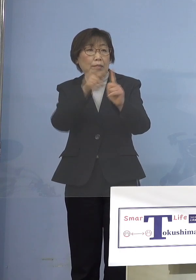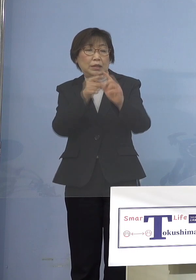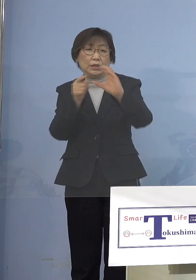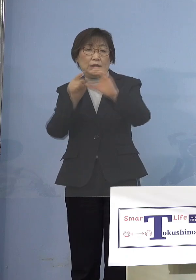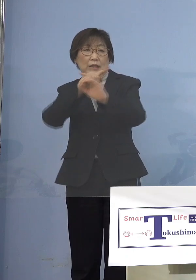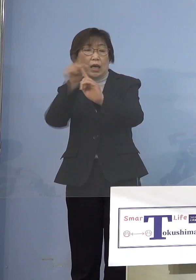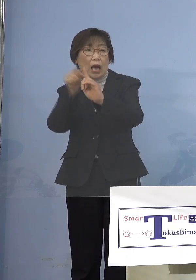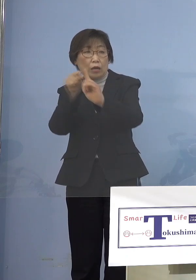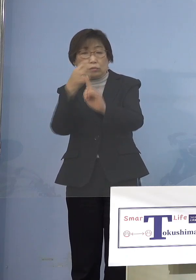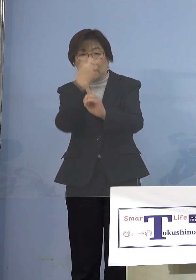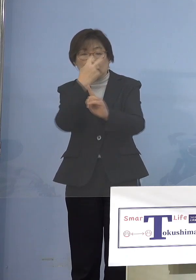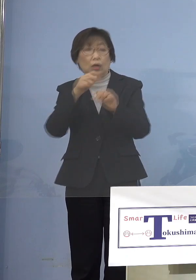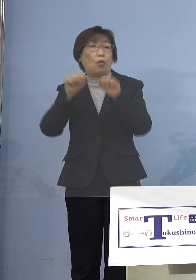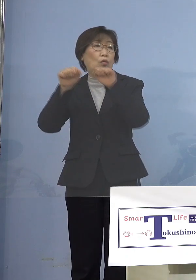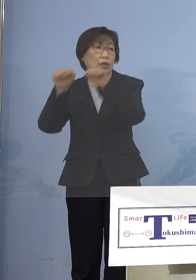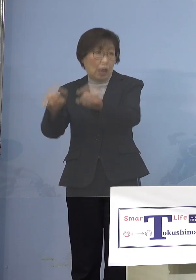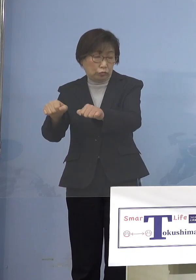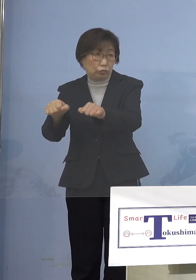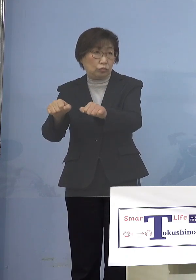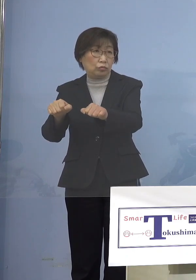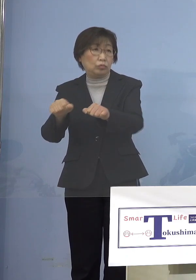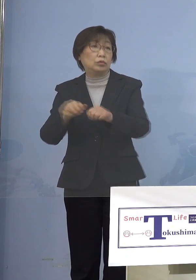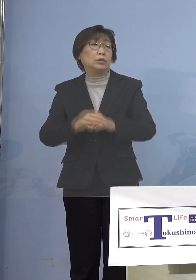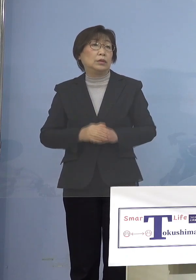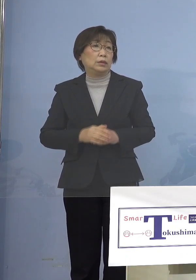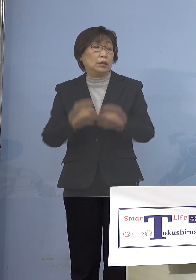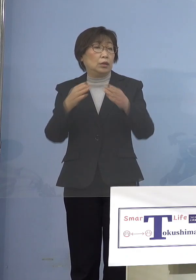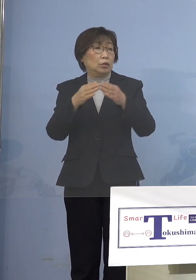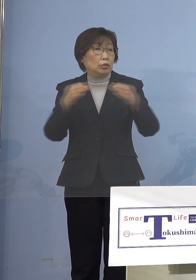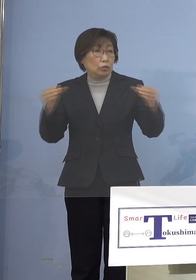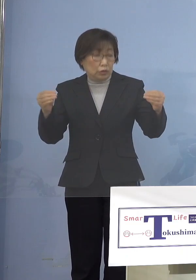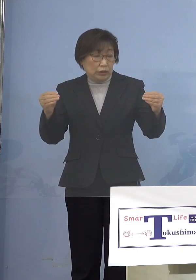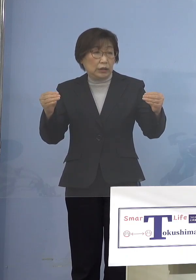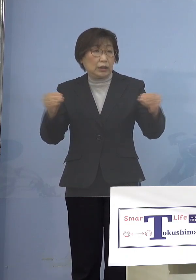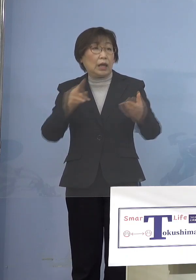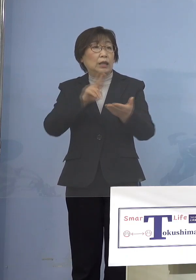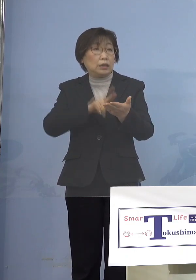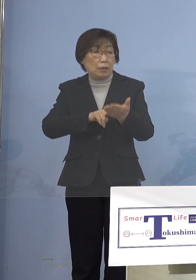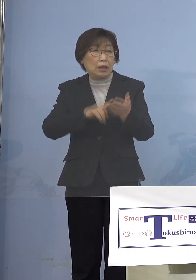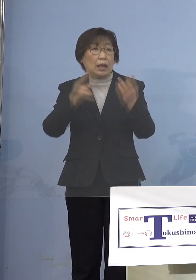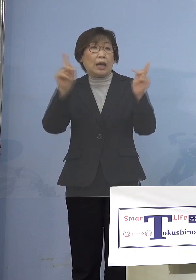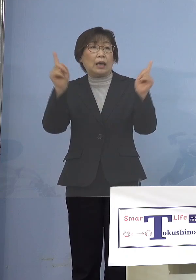実はこれは国の今まで定めてきた イベントをやるときの方針で